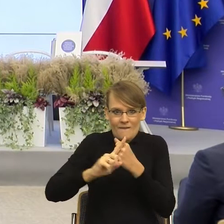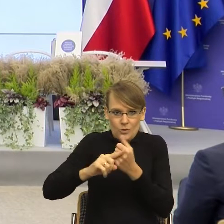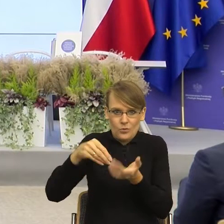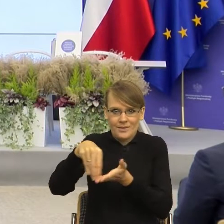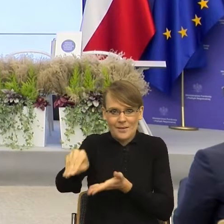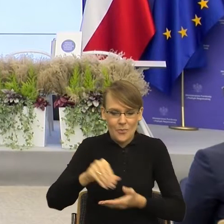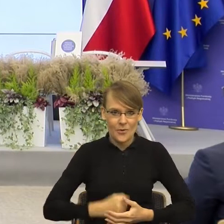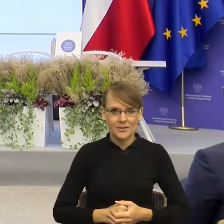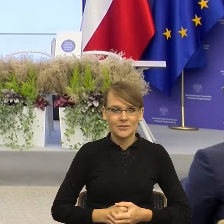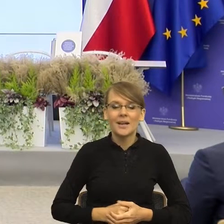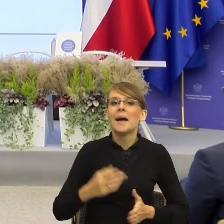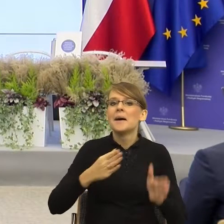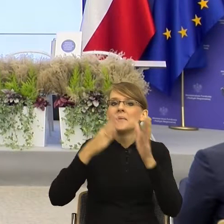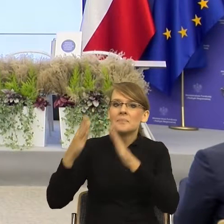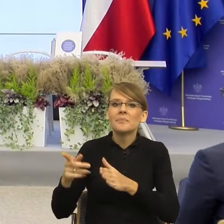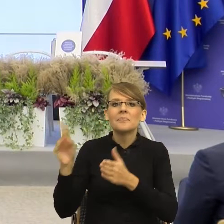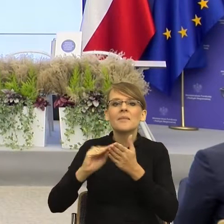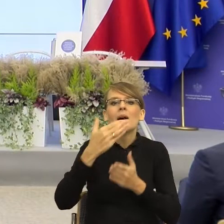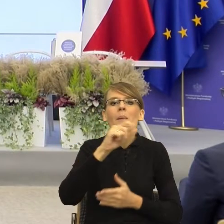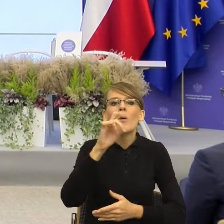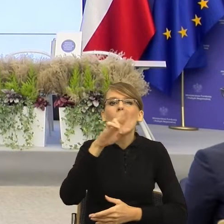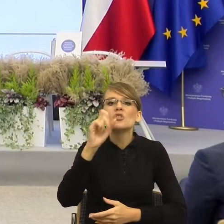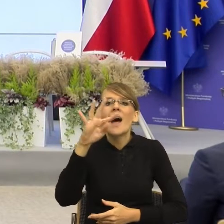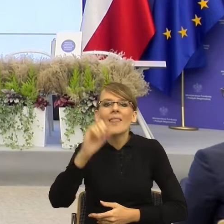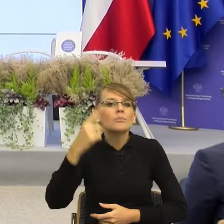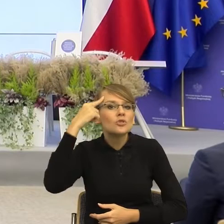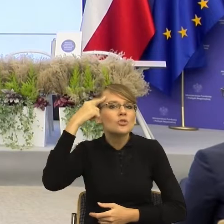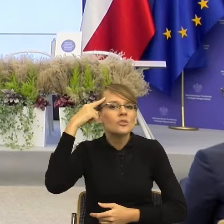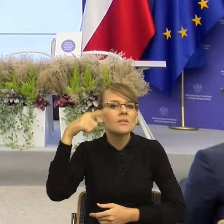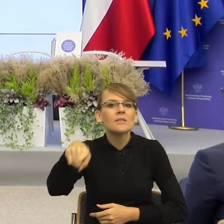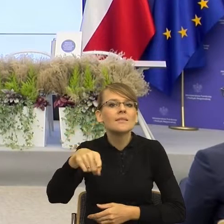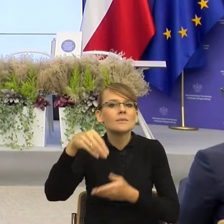"Małgorzata, Przypominamy o spłacie. Płatności możesz dokonać" Znowu